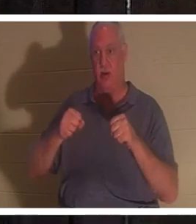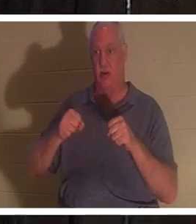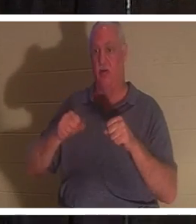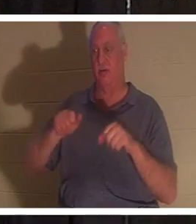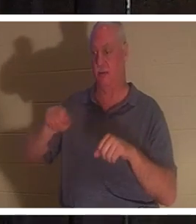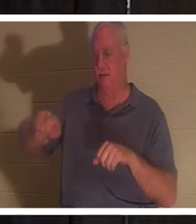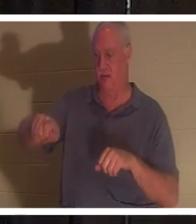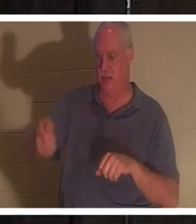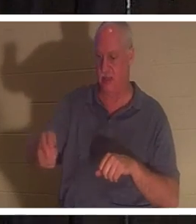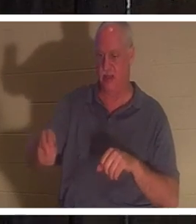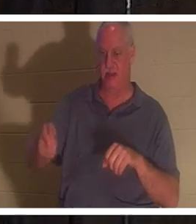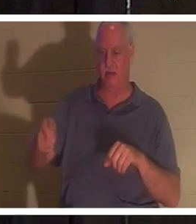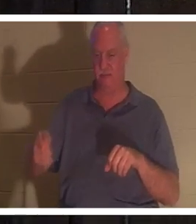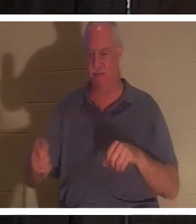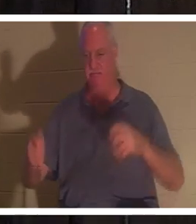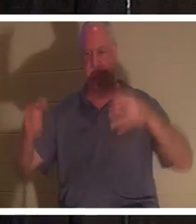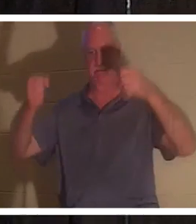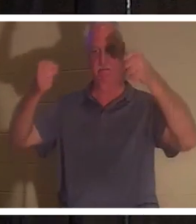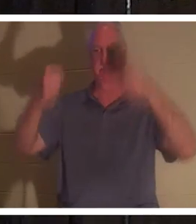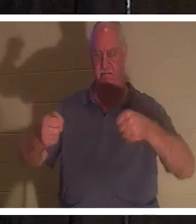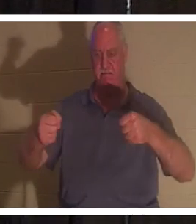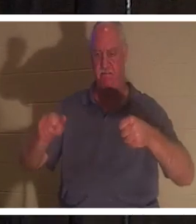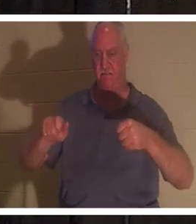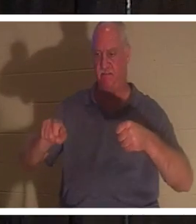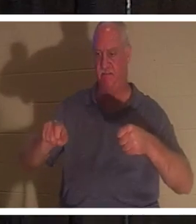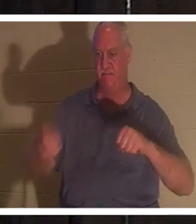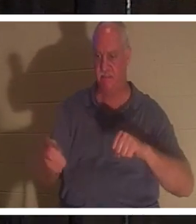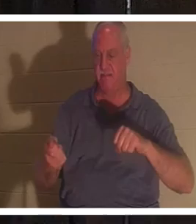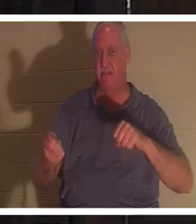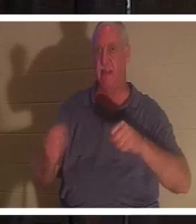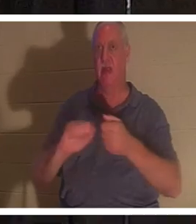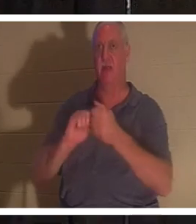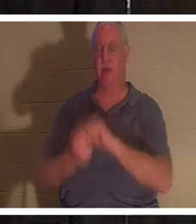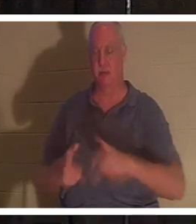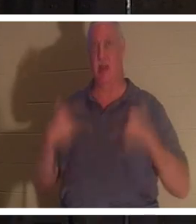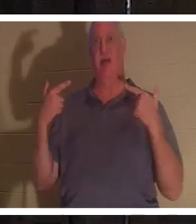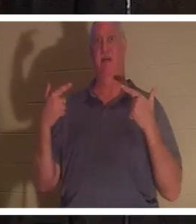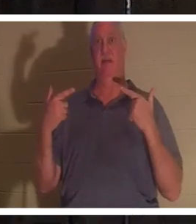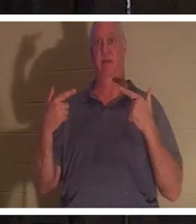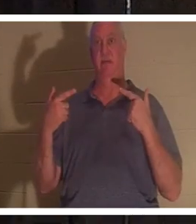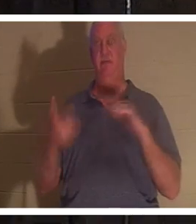ステアリングホイールに手を置くと、突然その車が生き生きと動き出します。しかし、私が